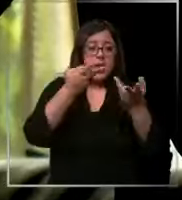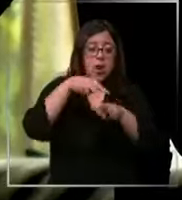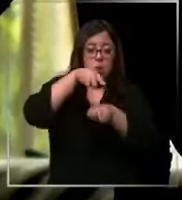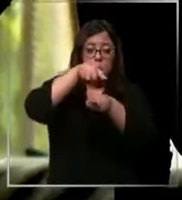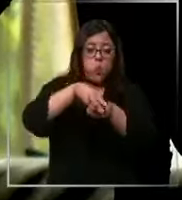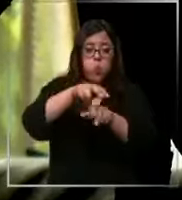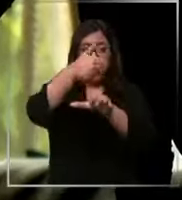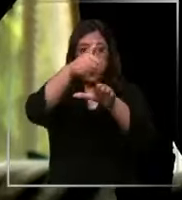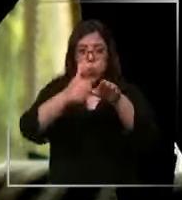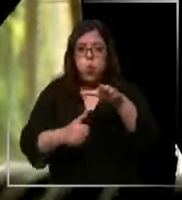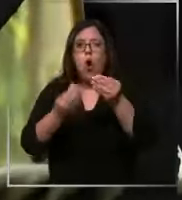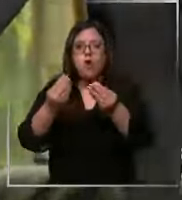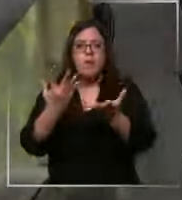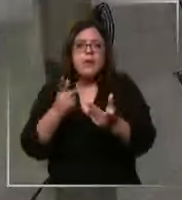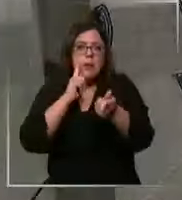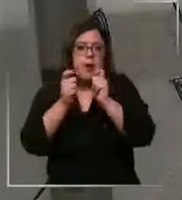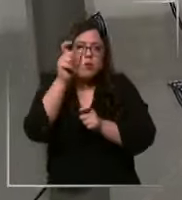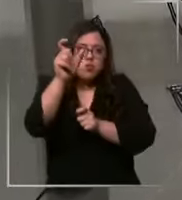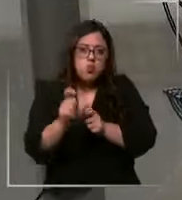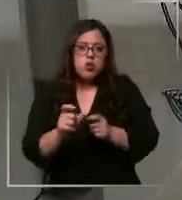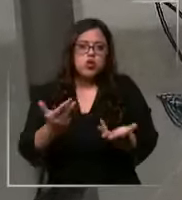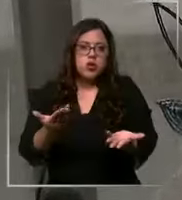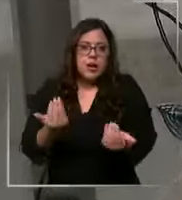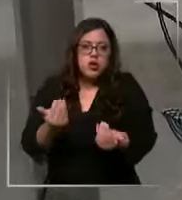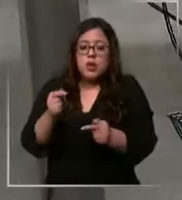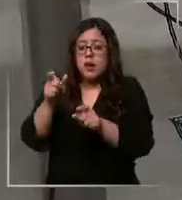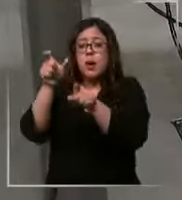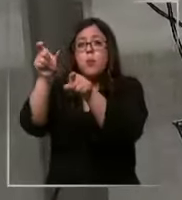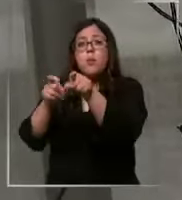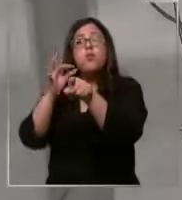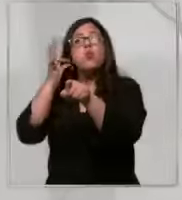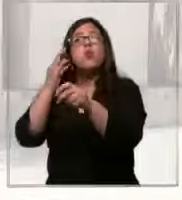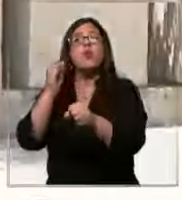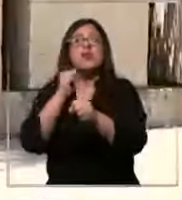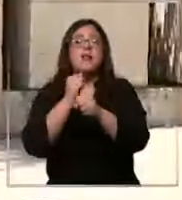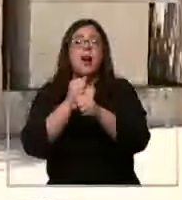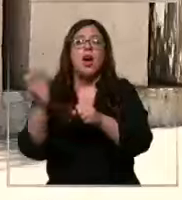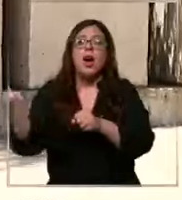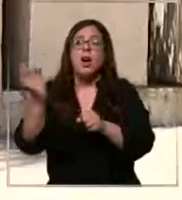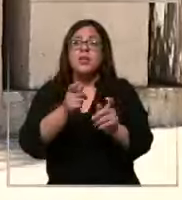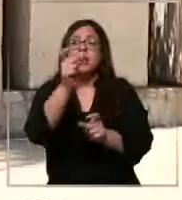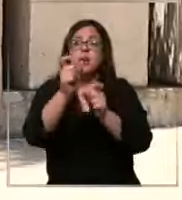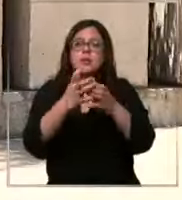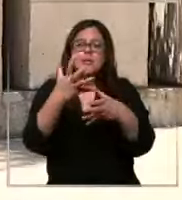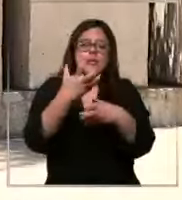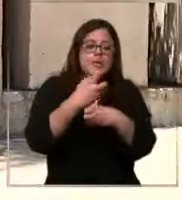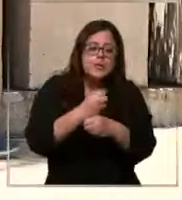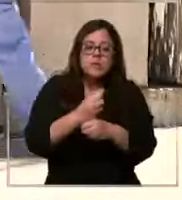invasivo para un paciente según esta trabajadora el personal se encuentra presionado al no tener